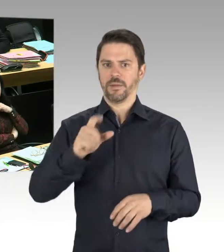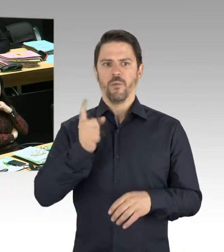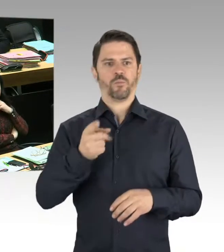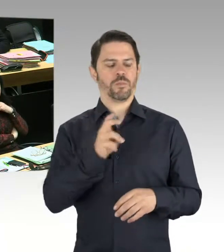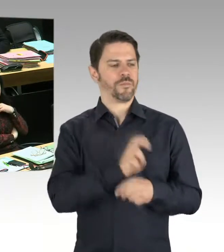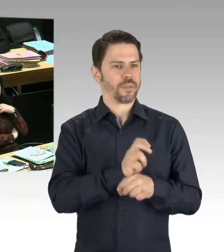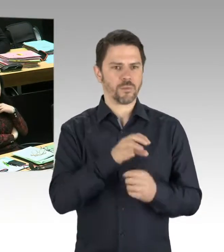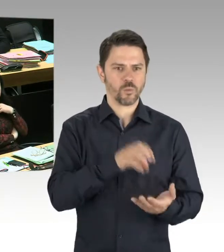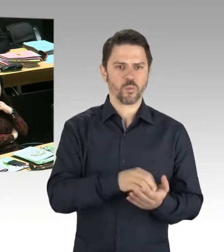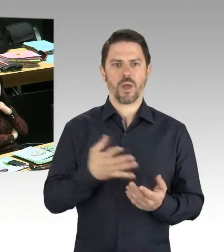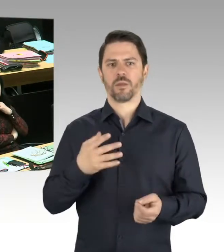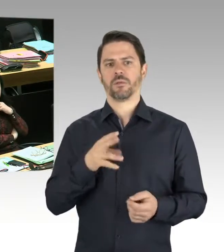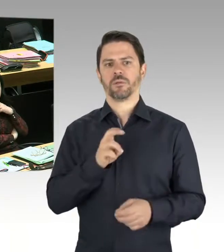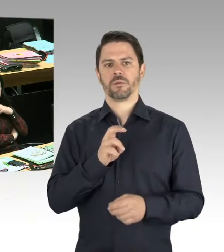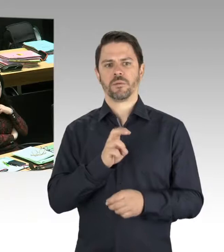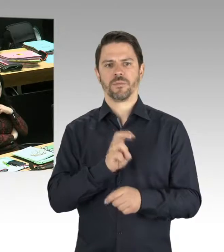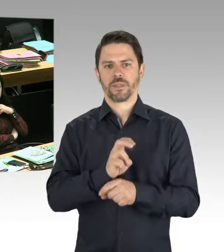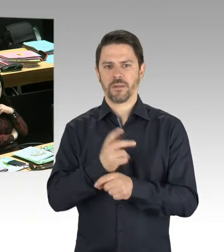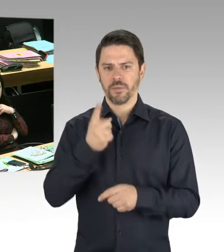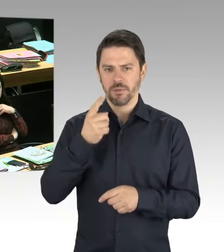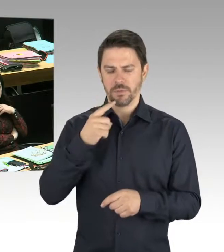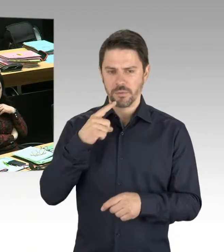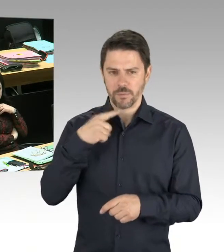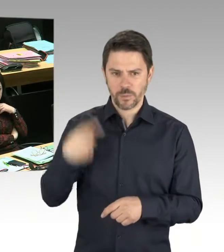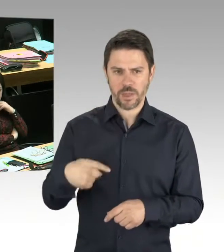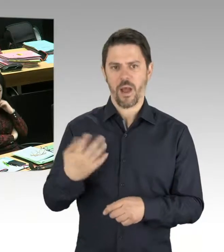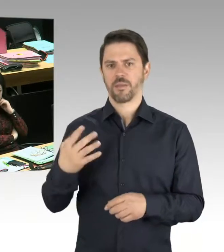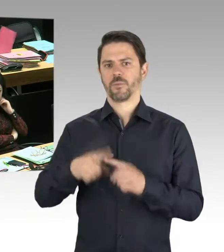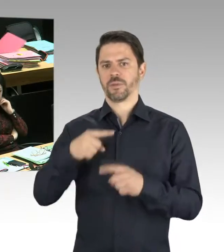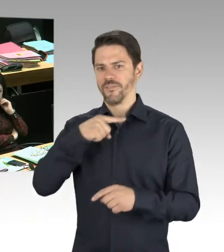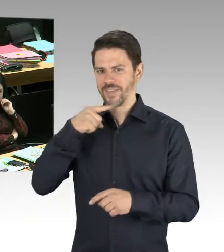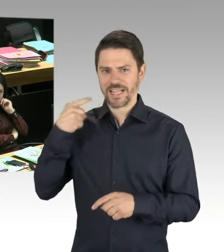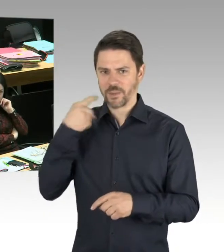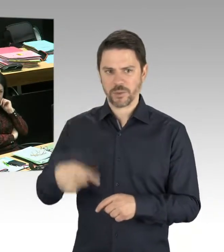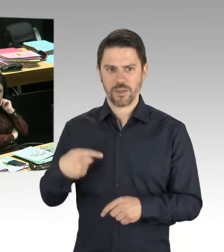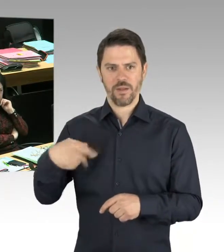Und wir müssen alle dazu beitragen. Und das war wirklich ein Freundschaftsfest. Das hat mich sehr gefreut.